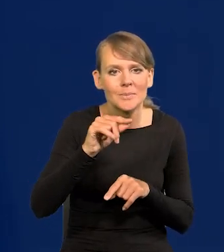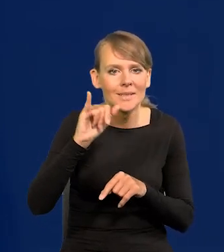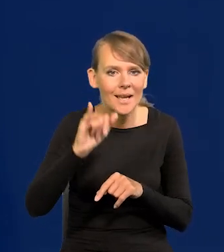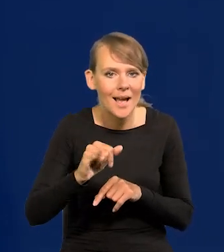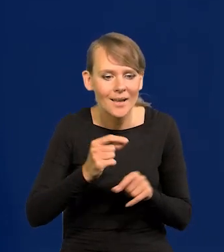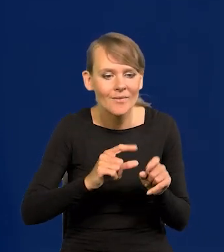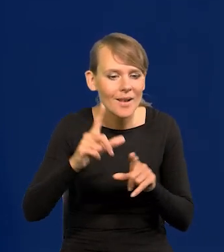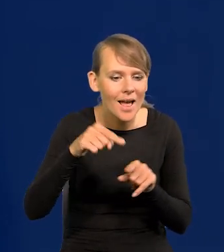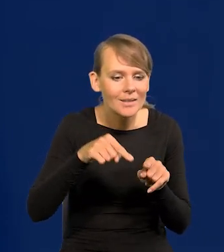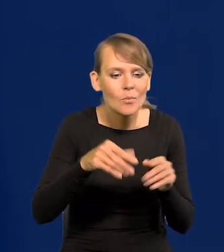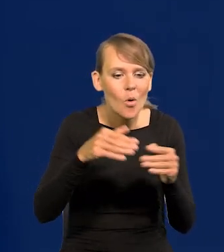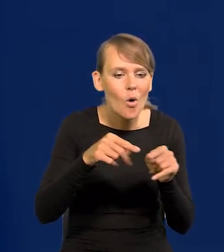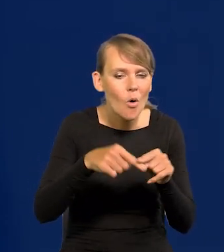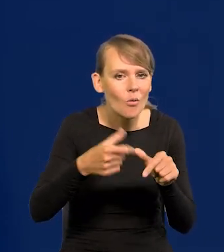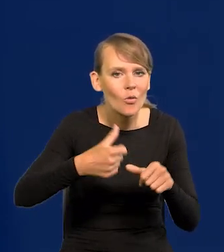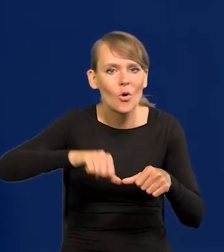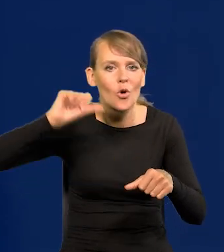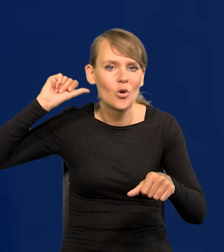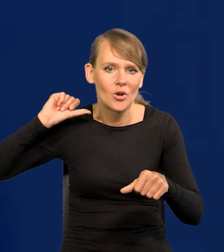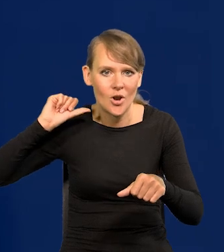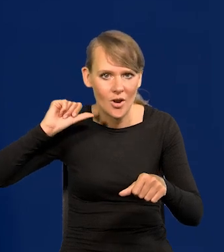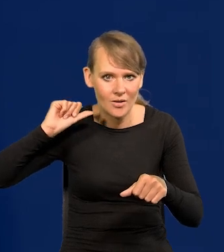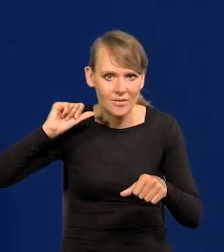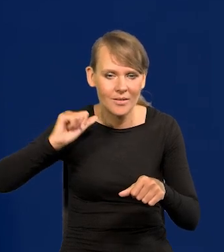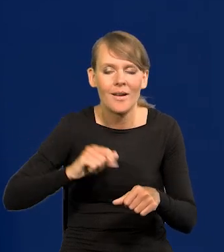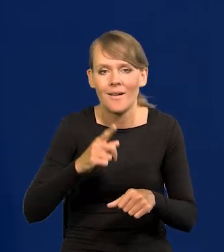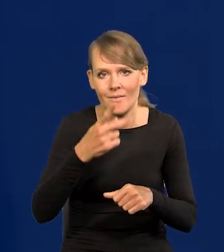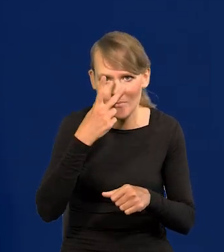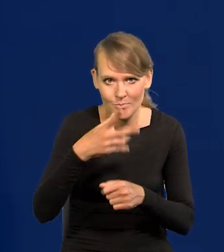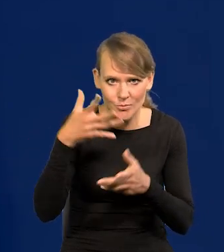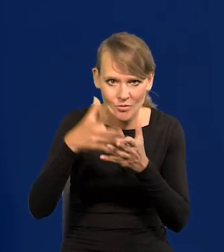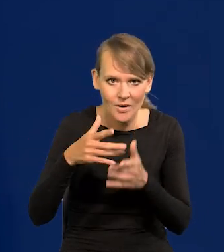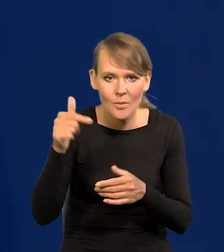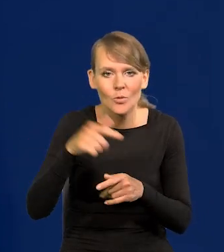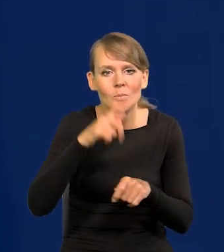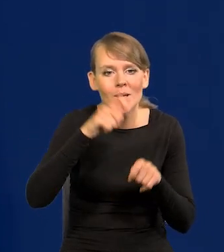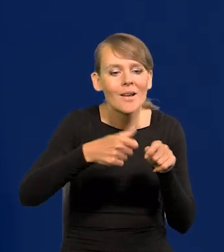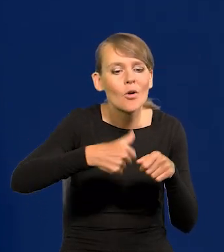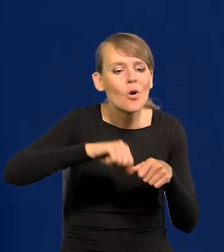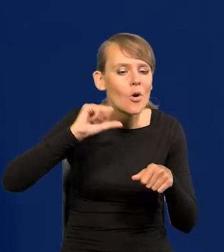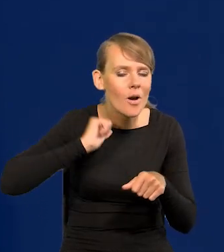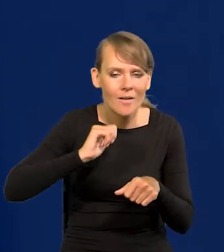to ją odnosimy do roku wcześniej. Więc jak Państwo patrzą na przewidywania, trzeba patrzeć jak ona rok wcześniej przebiegała.